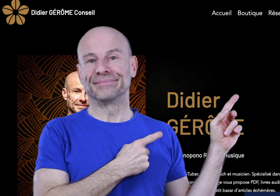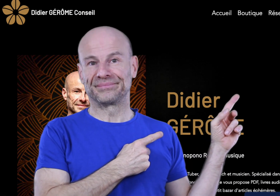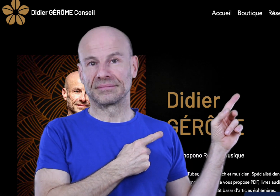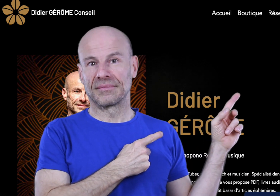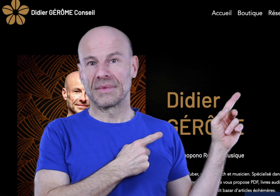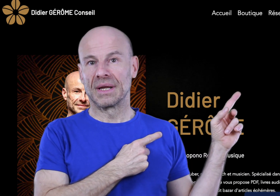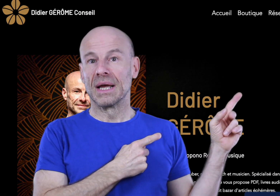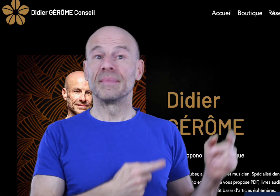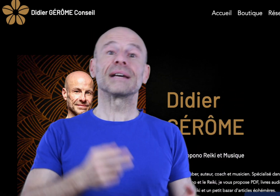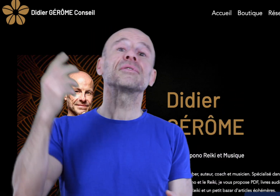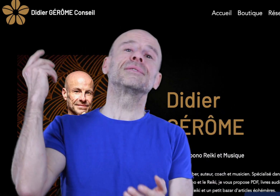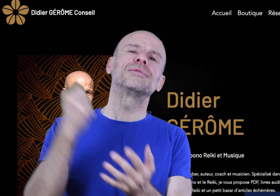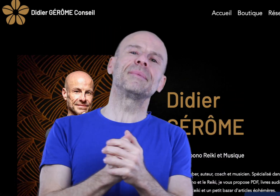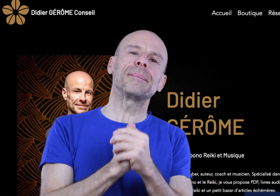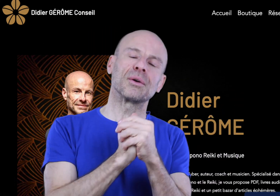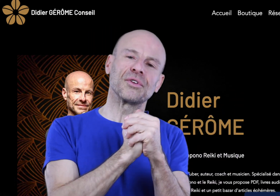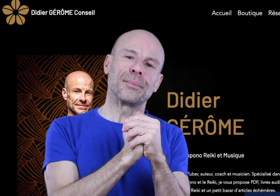Mais avant si vous le voulez bien, parlons-en un peu!